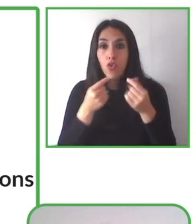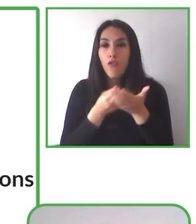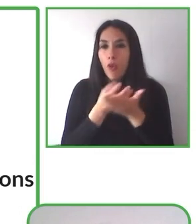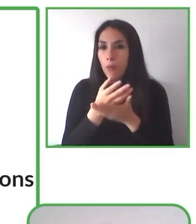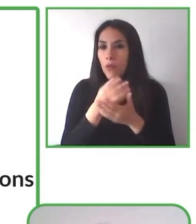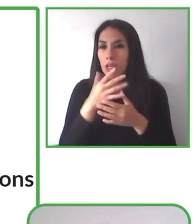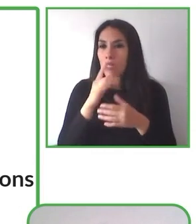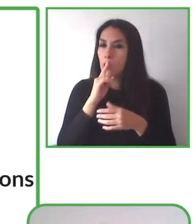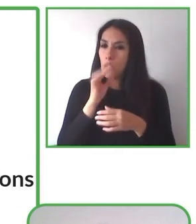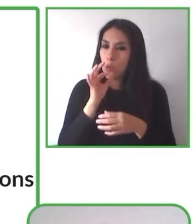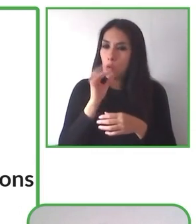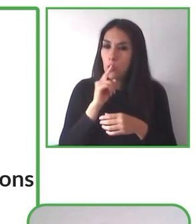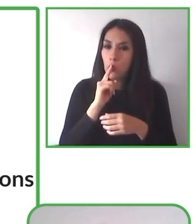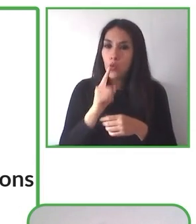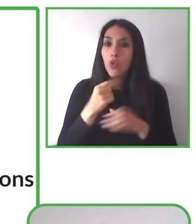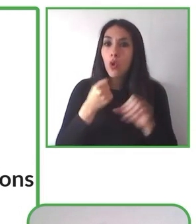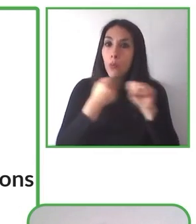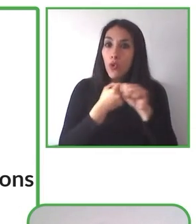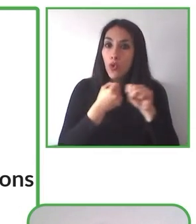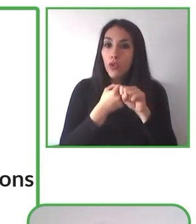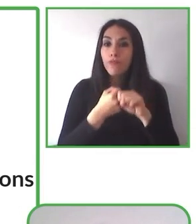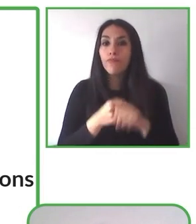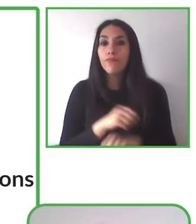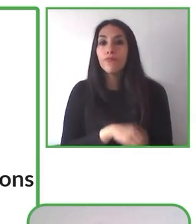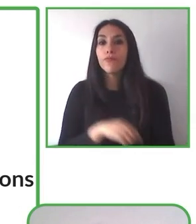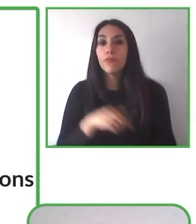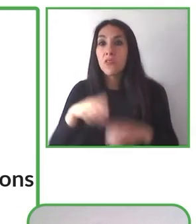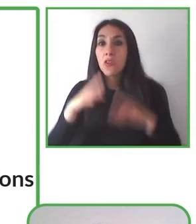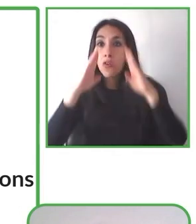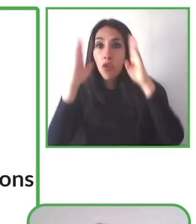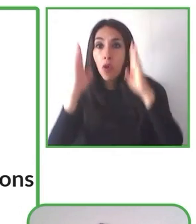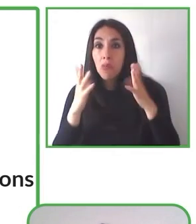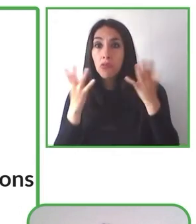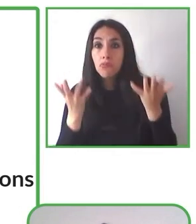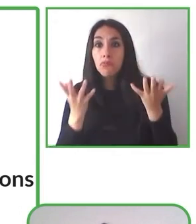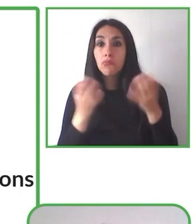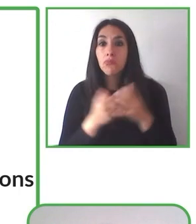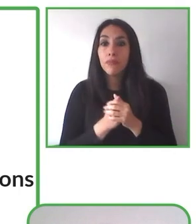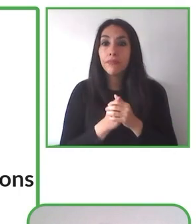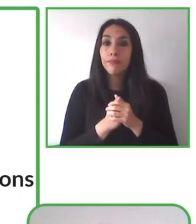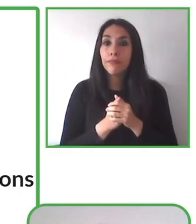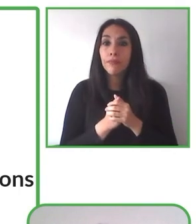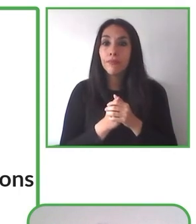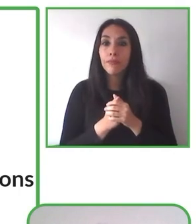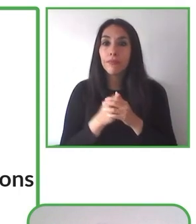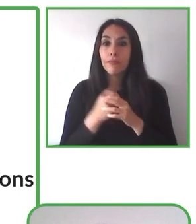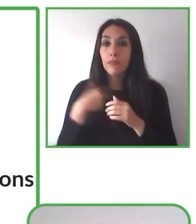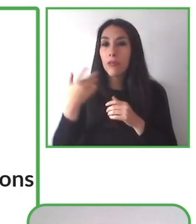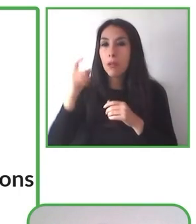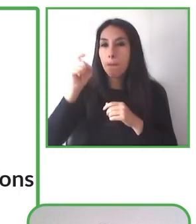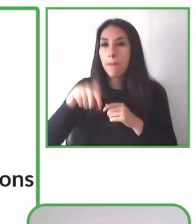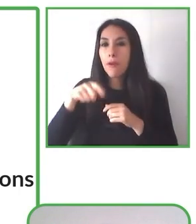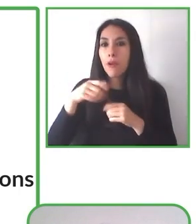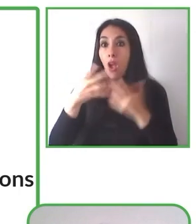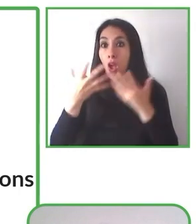Senderismo sin Límites es una solución de accesibilidad que para poder realizar